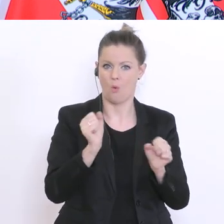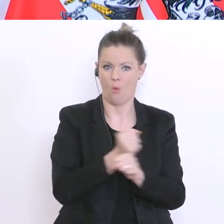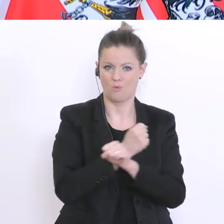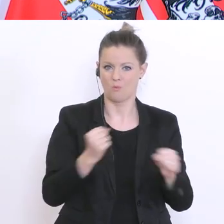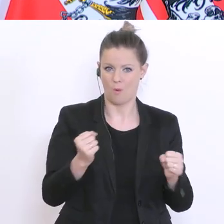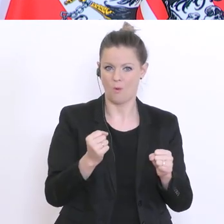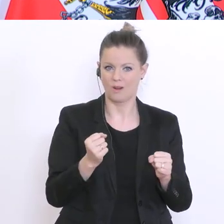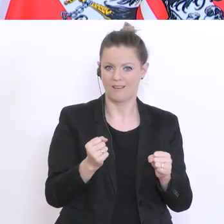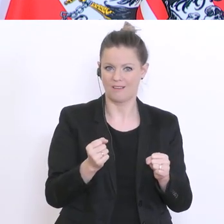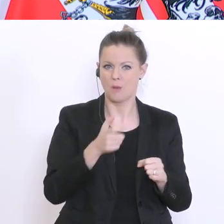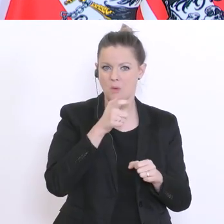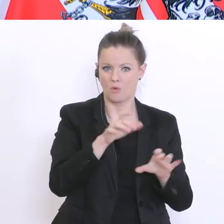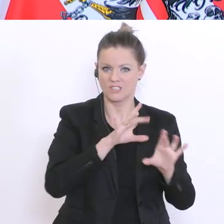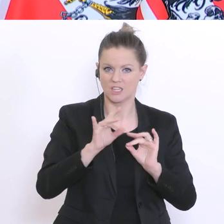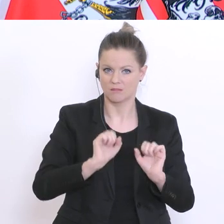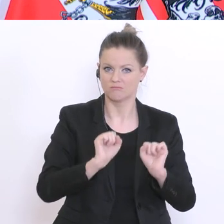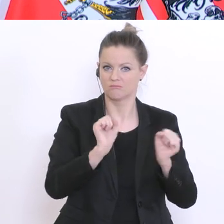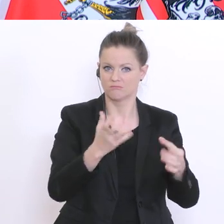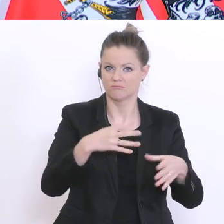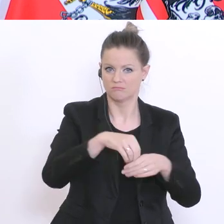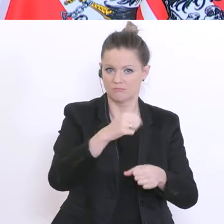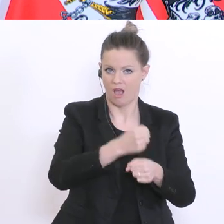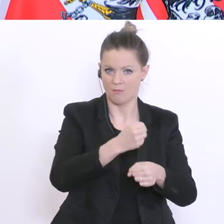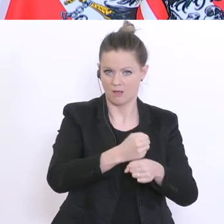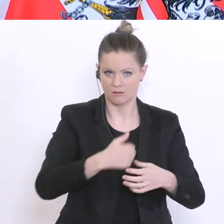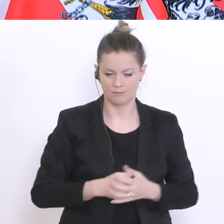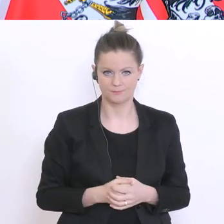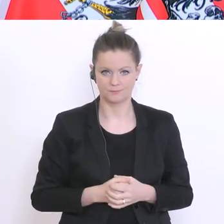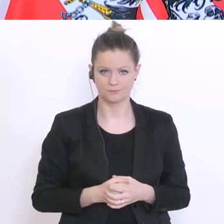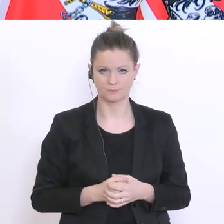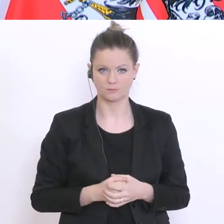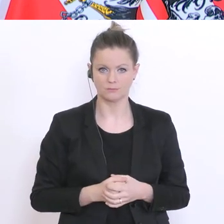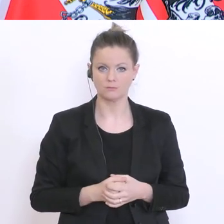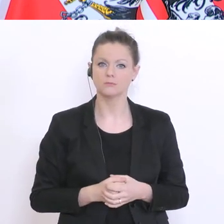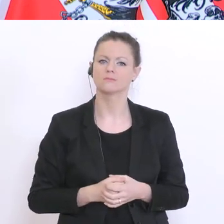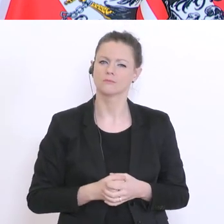Erwerbstätigkeit nachkommen zu können. Fürchten Sie einen Unterricht der zwei unterschiedlichen